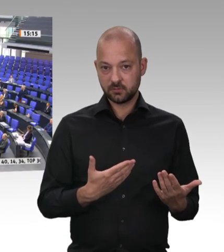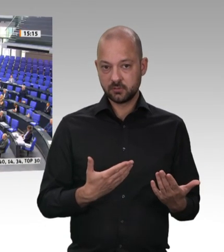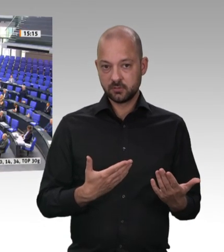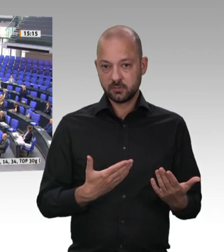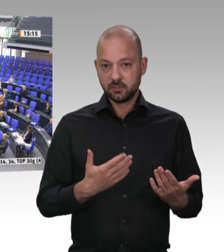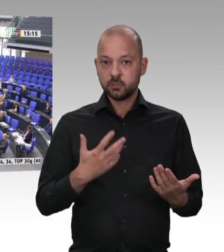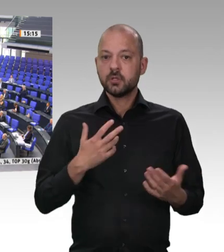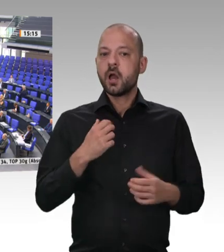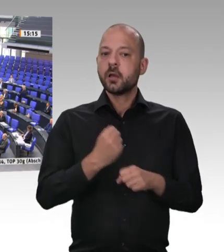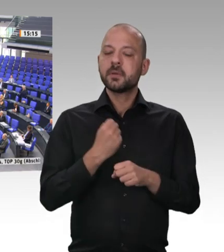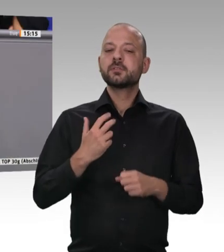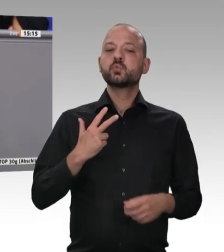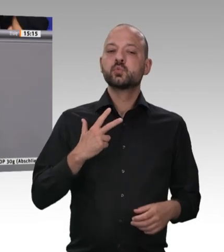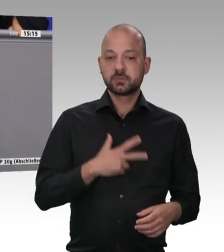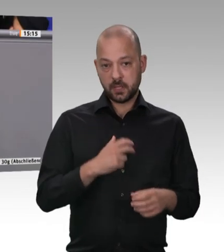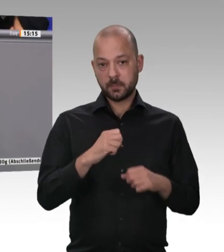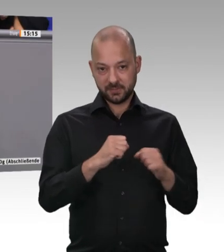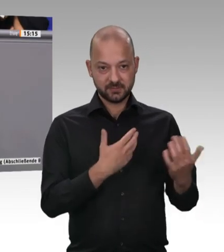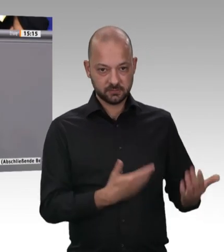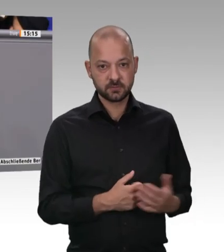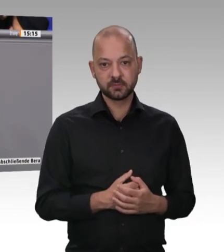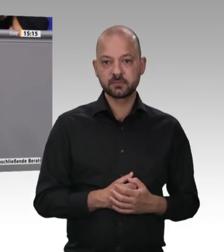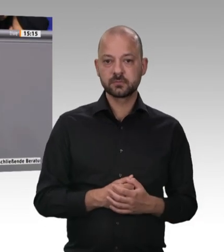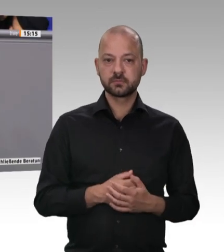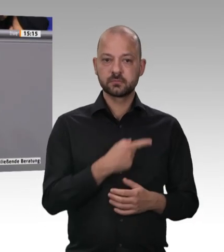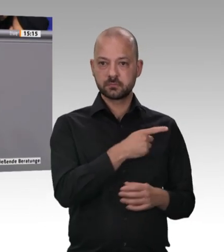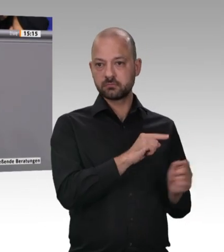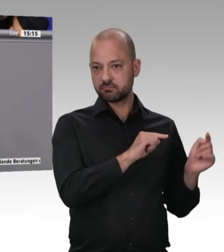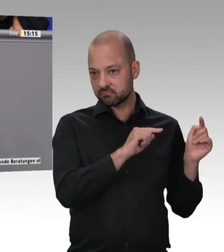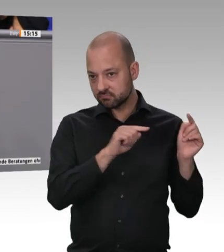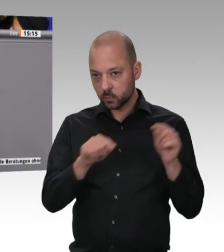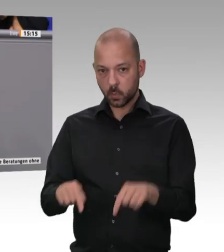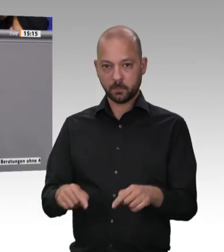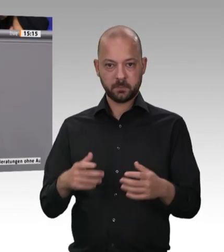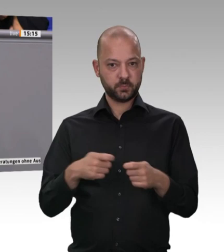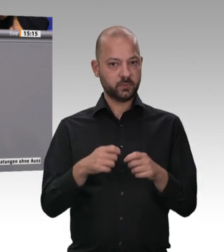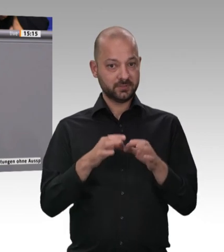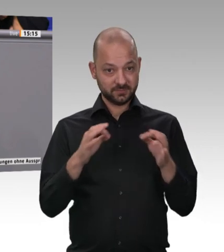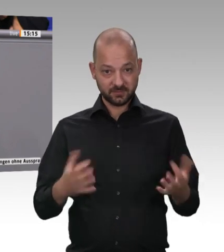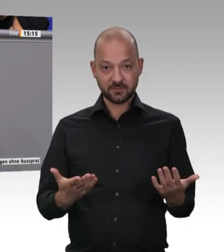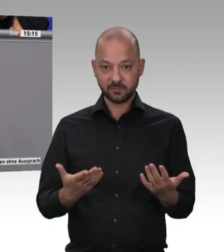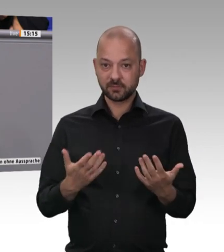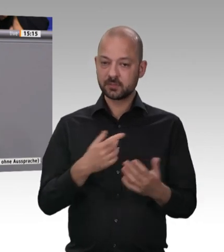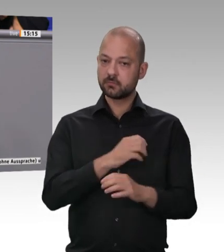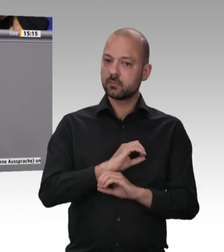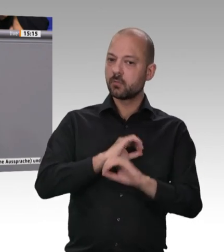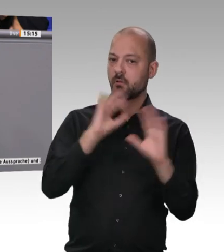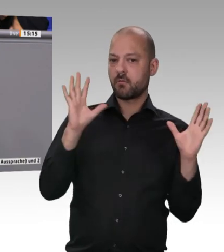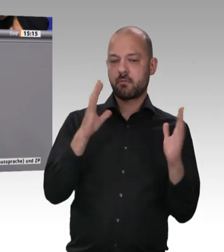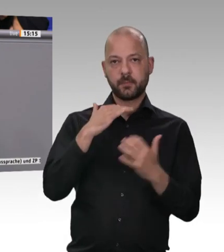Wir bekommen das nämlich nur hin, wenn wir Bundesgesetzgebung und die Verantwortung der Länder eng zusammenführen. Er hat uns für dieses Eckpunktepapier in einem